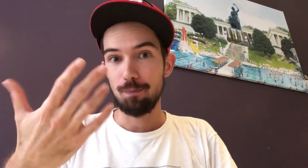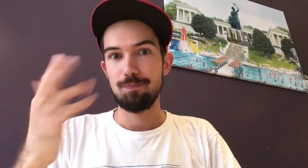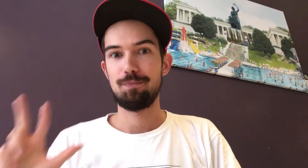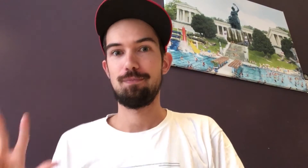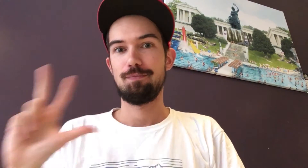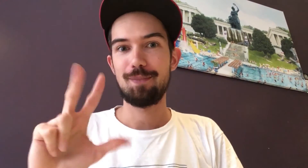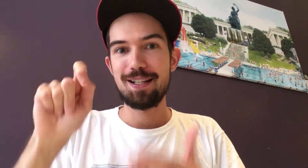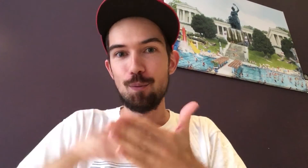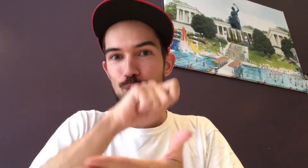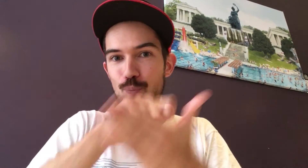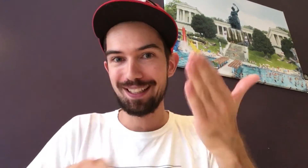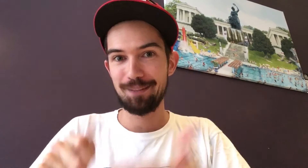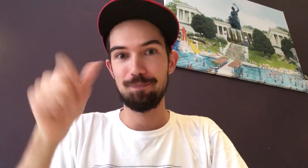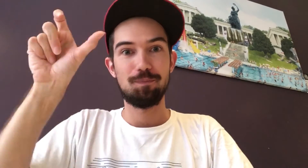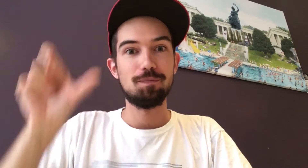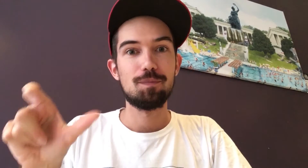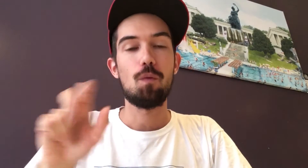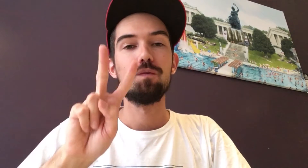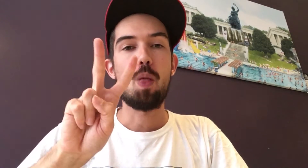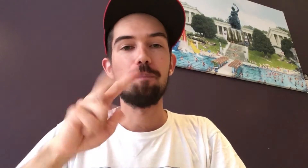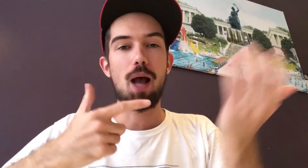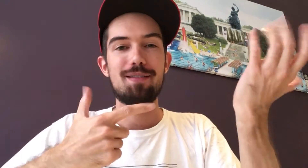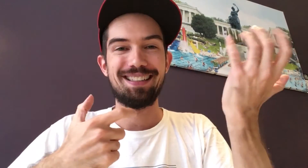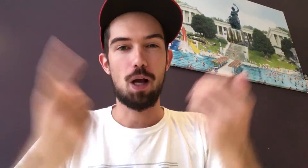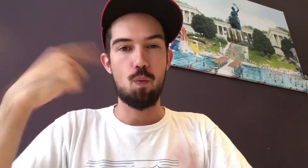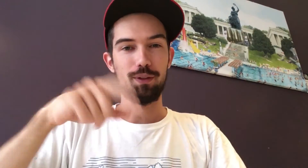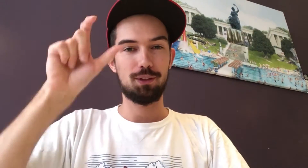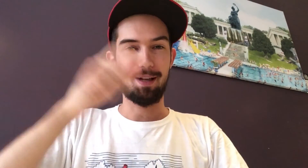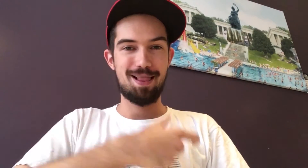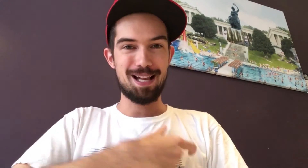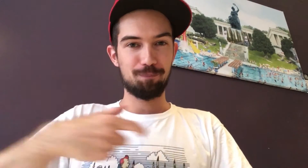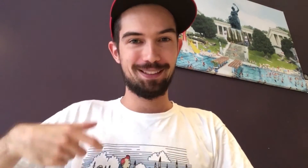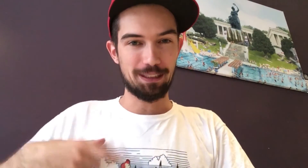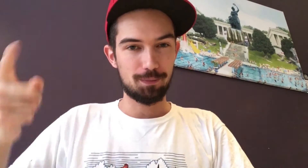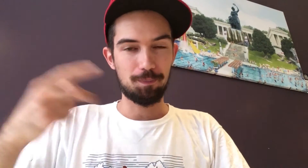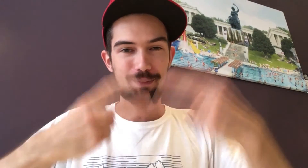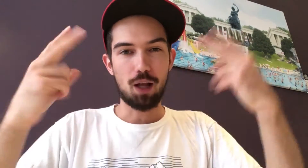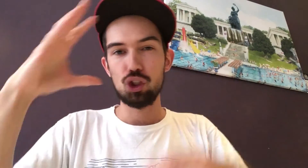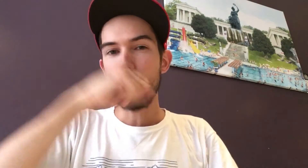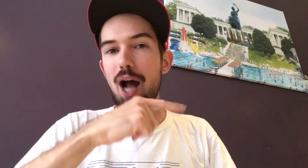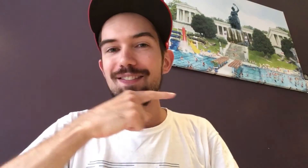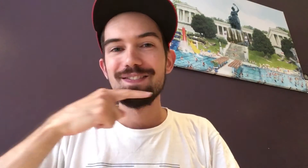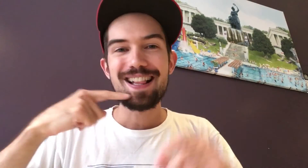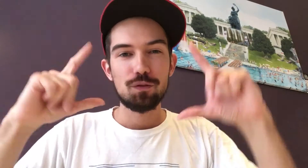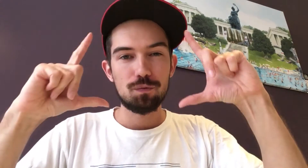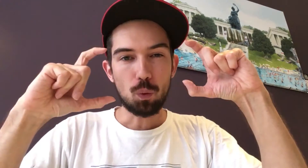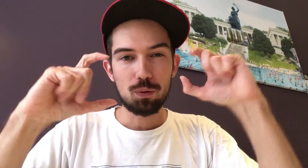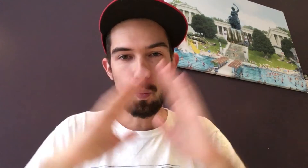Dann wird eine dreiköpfige Jury antreten. Der erste Juror ist Volkmar Jaeger aus Leipzig. Er ist bekannt für seine Schwarzweiß-Fotos...